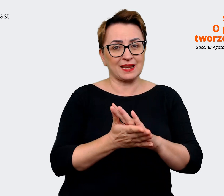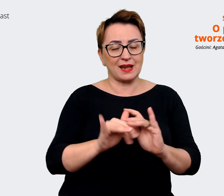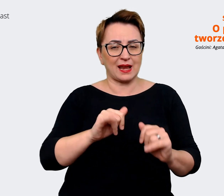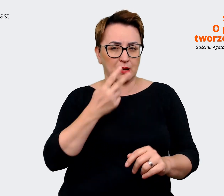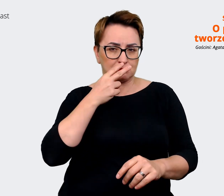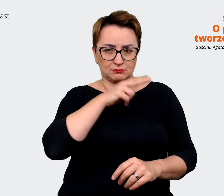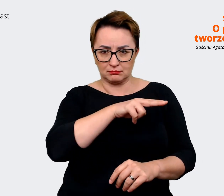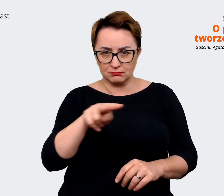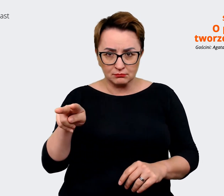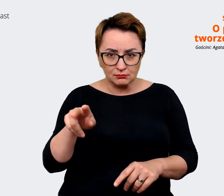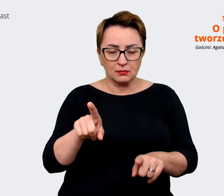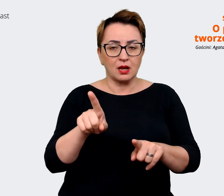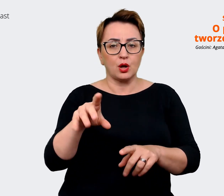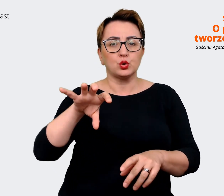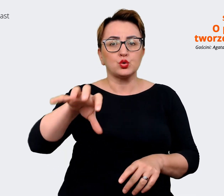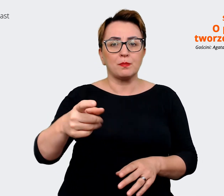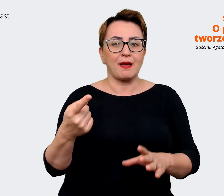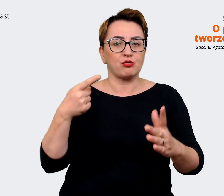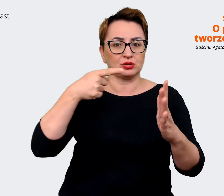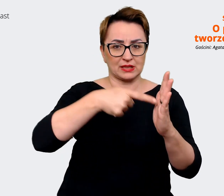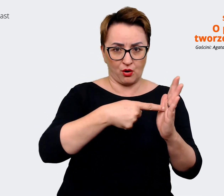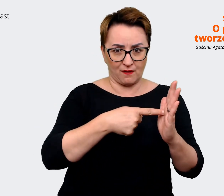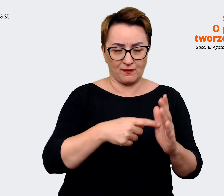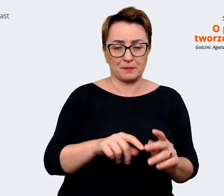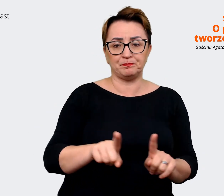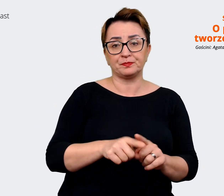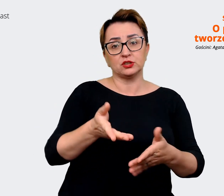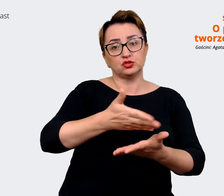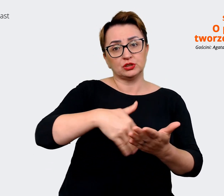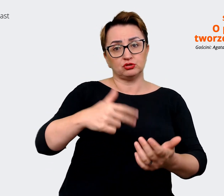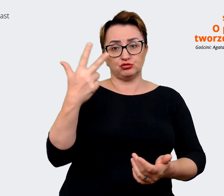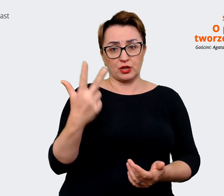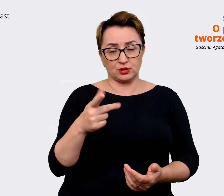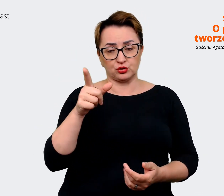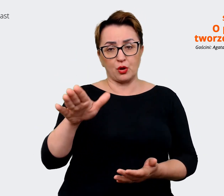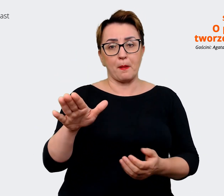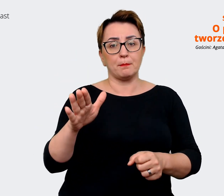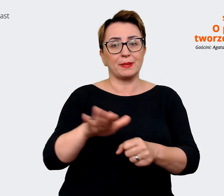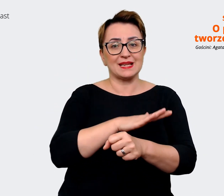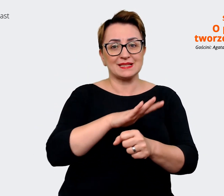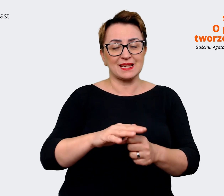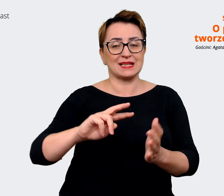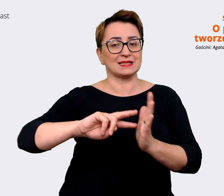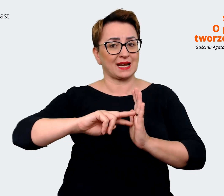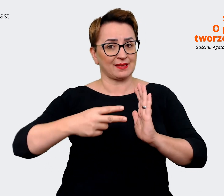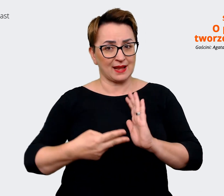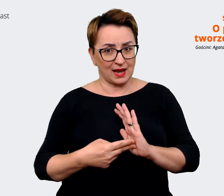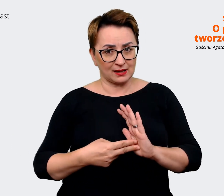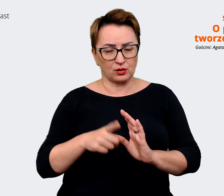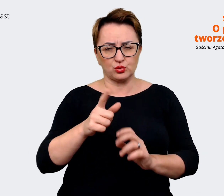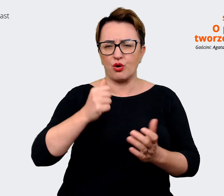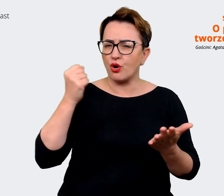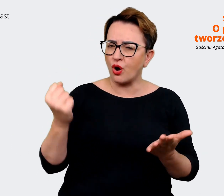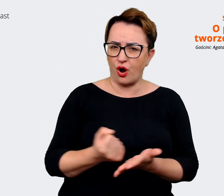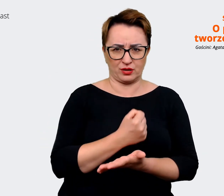część, czyli to jest ta część biznes strategia. I tu koniecznie, koniecznie warto... koniecznie